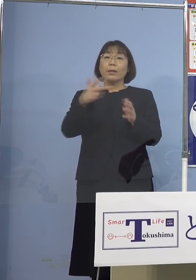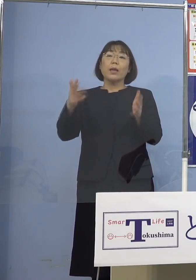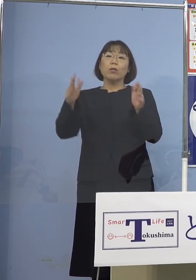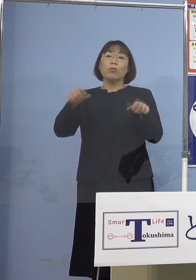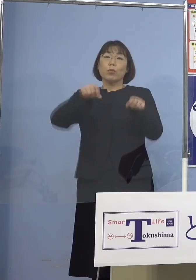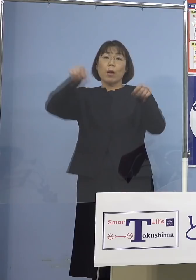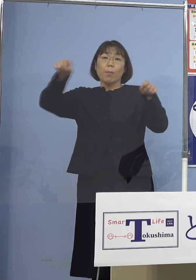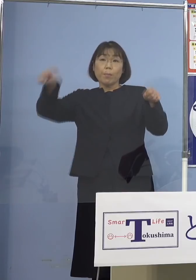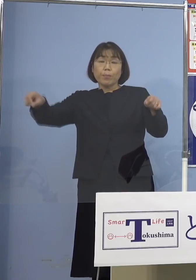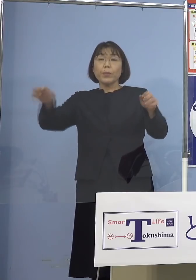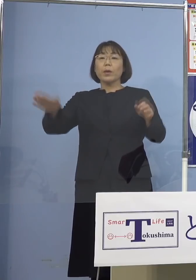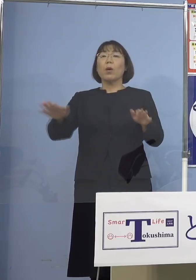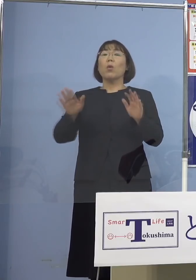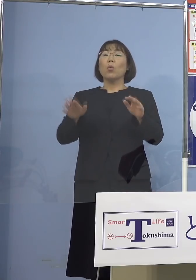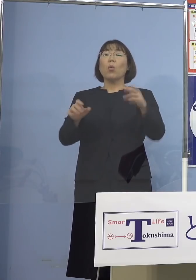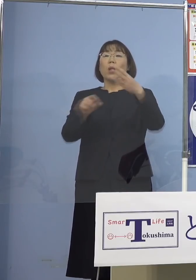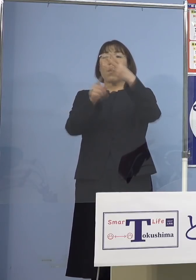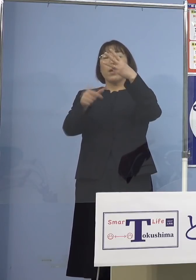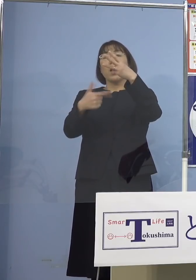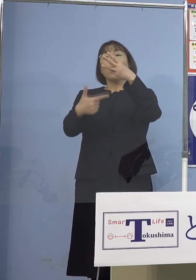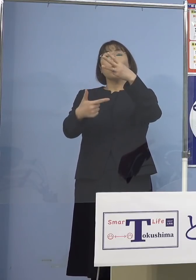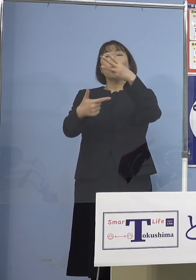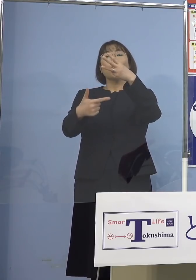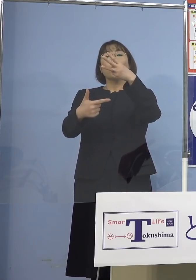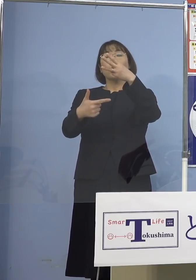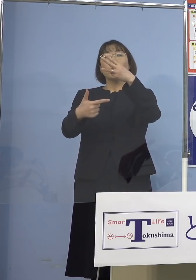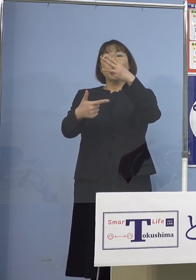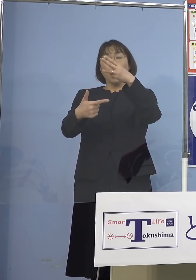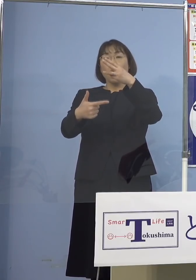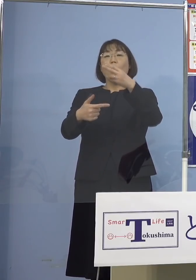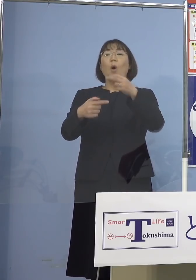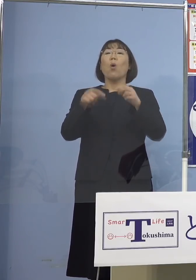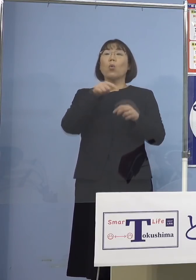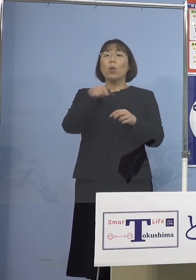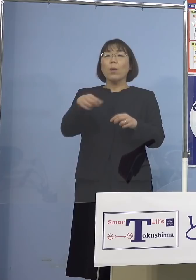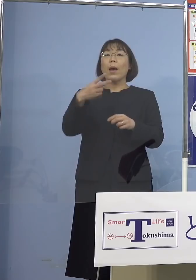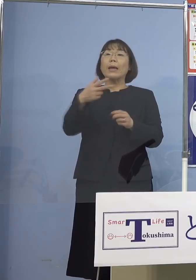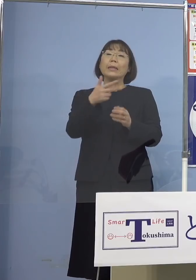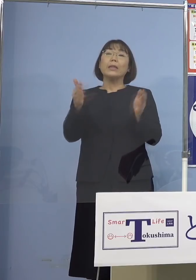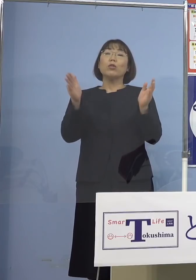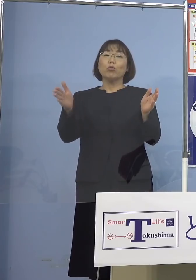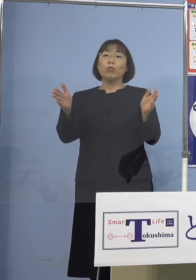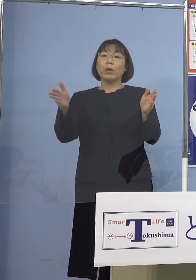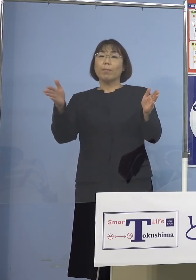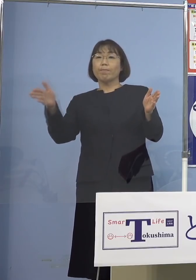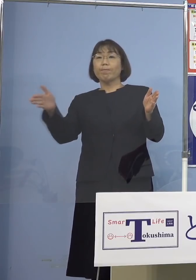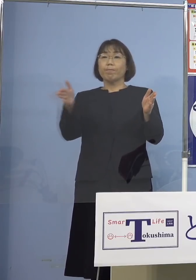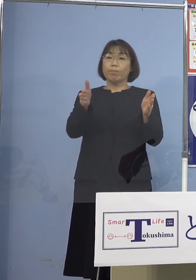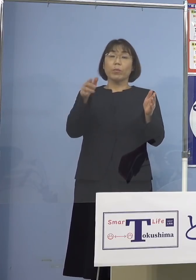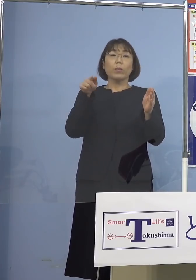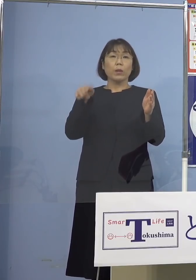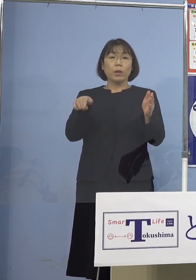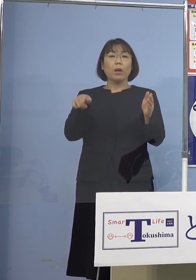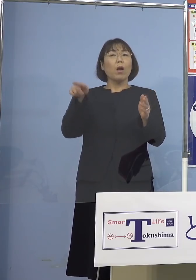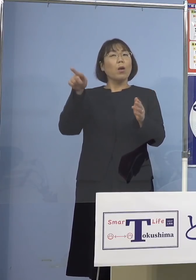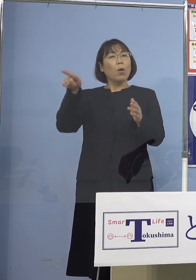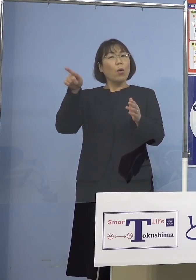今回は3月6日まで つまり2週間にしたんですね これはそうしたところも あるということで